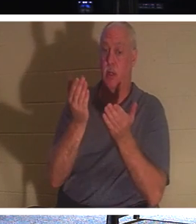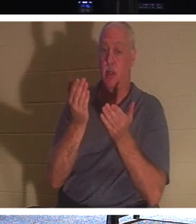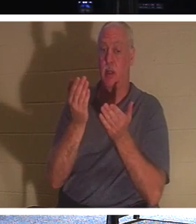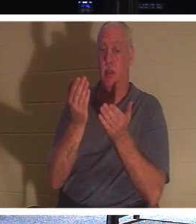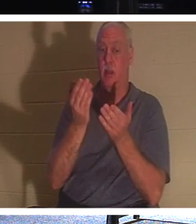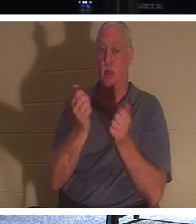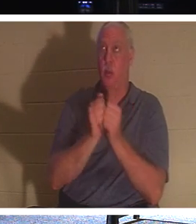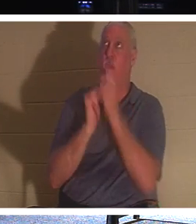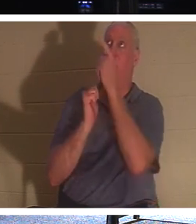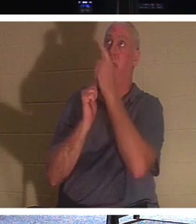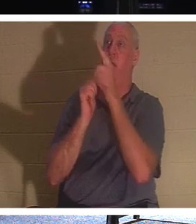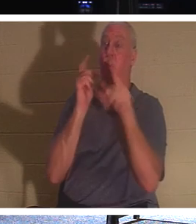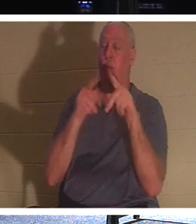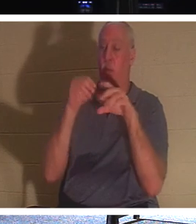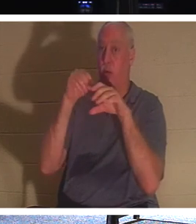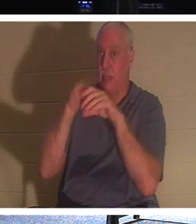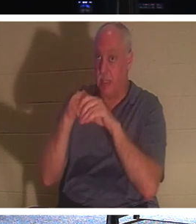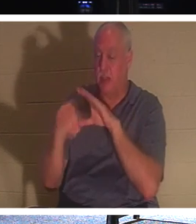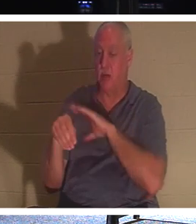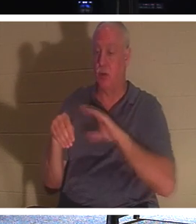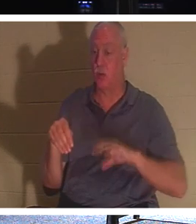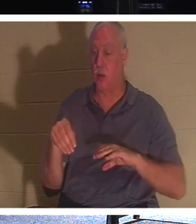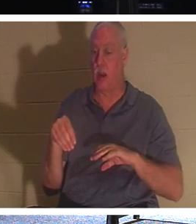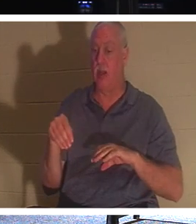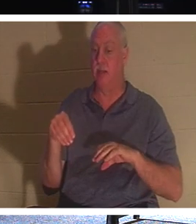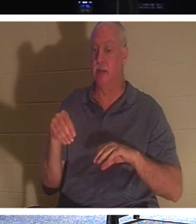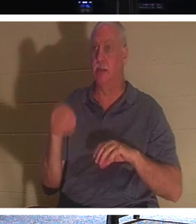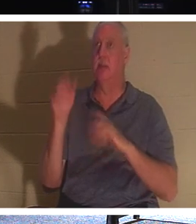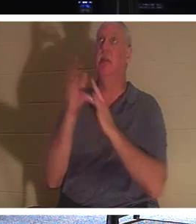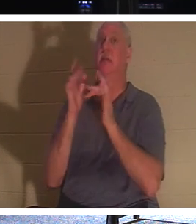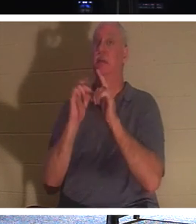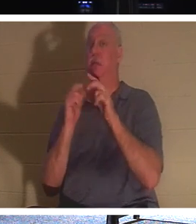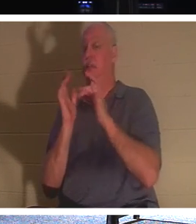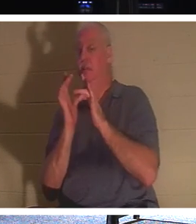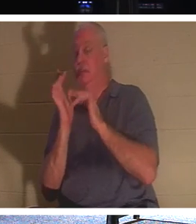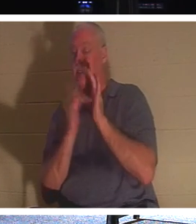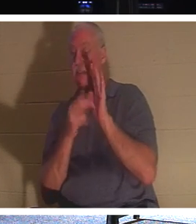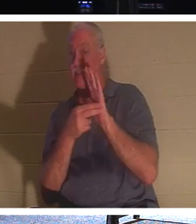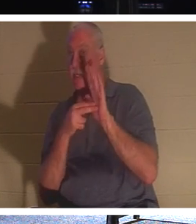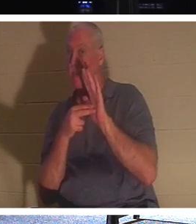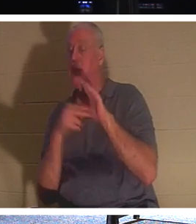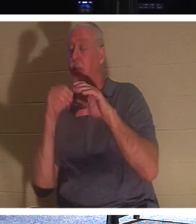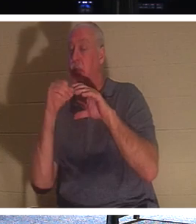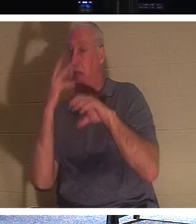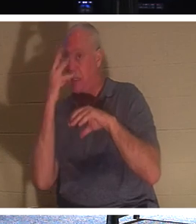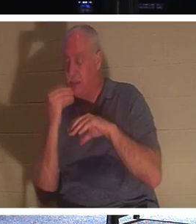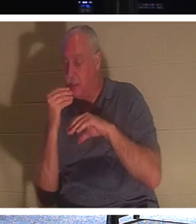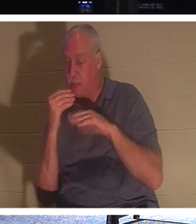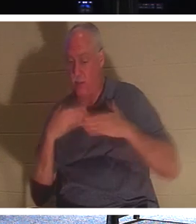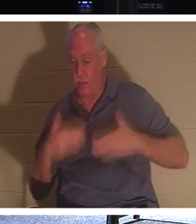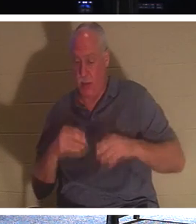イエスが「眠っている」と呼んでいる人たちです。彼らの体は地面にありますが、彼らの精神、魂は